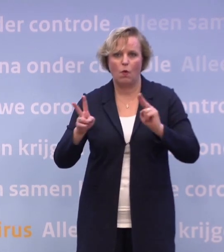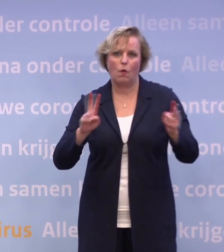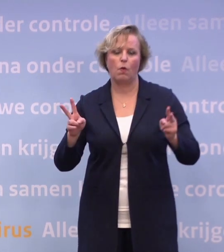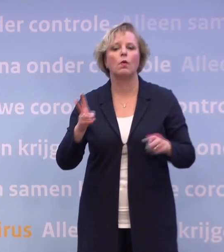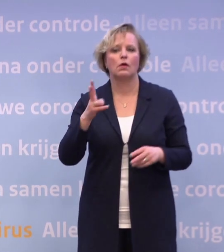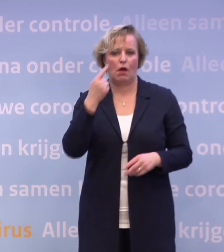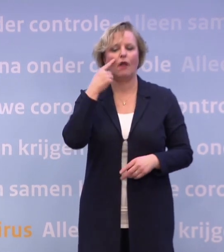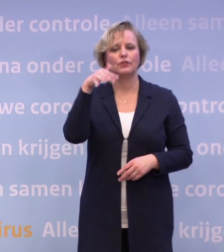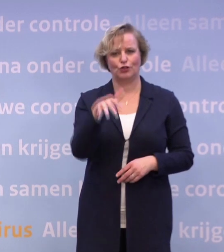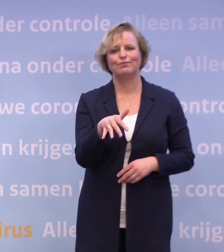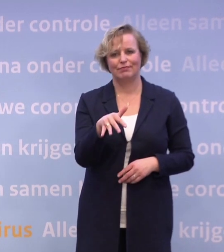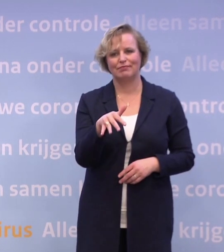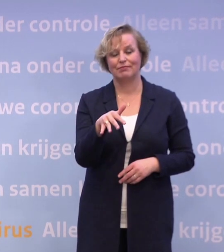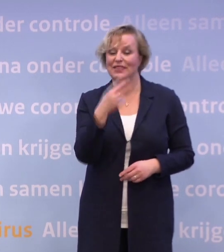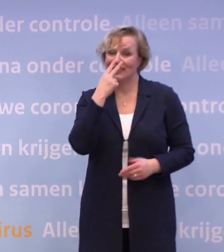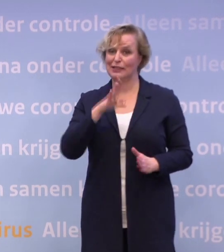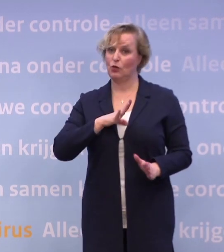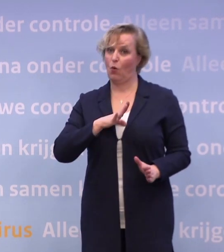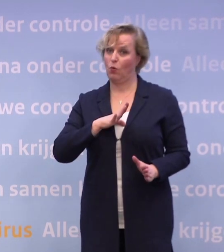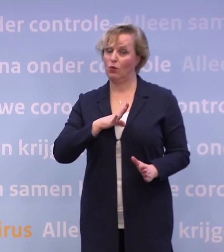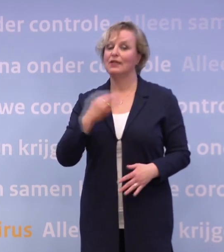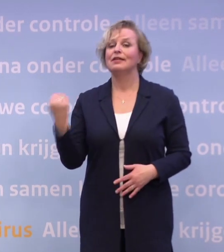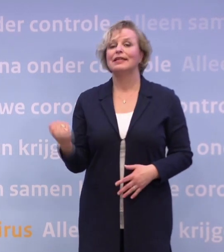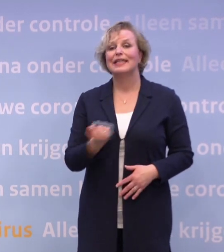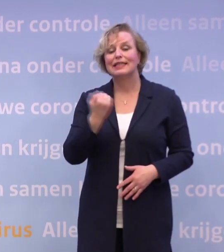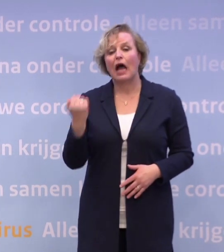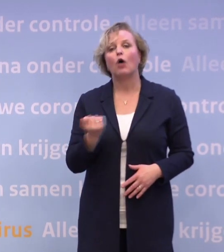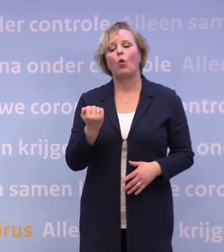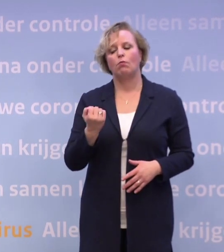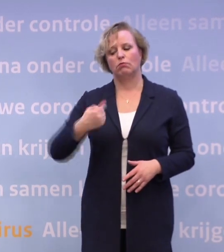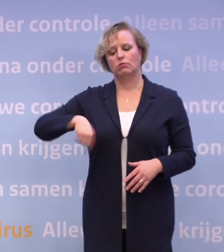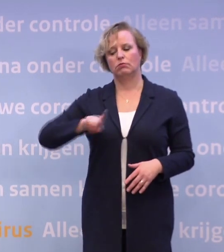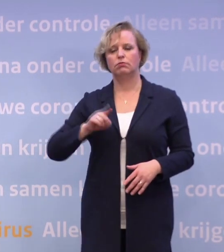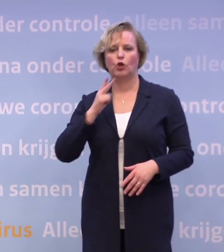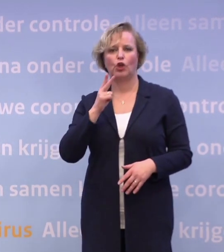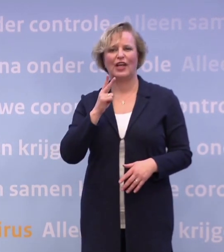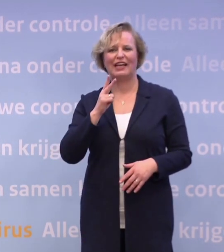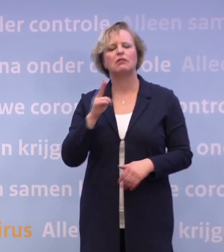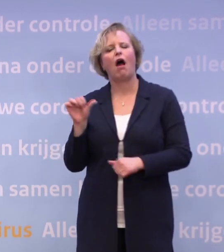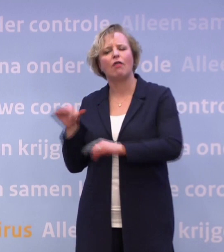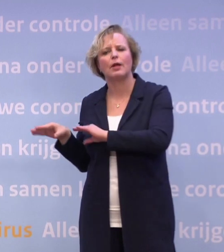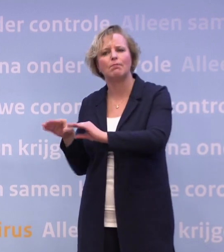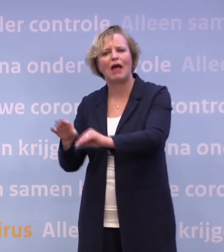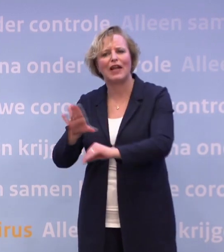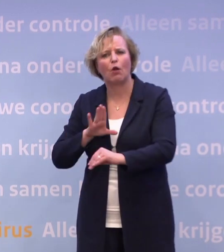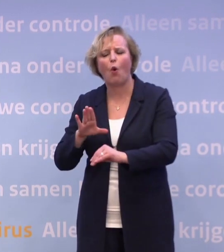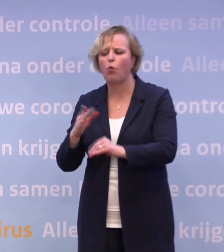Dat zien we ook. Dat is de reden waarom een van de dingen waar we naar gekeken hebben... ...behalve andere maatregelen over de groepsgrootte...